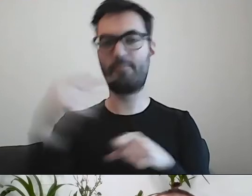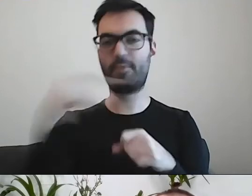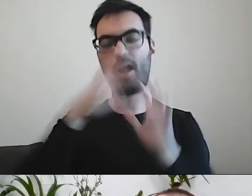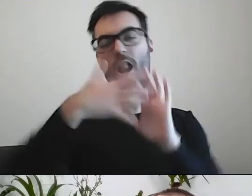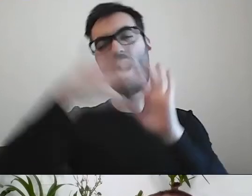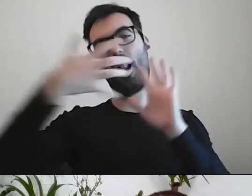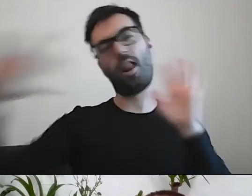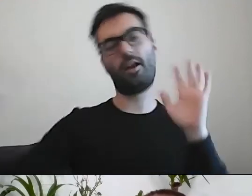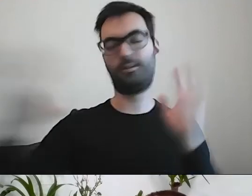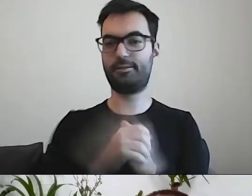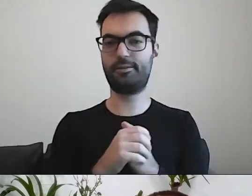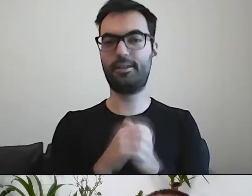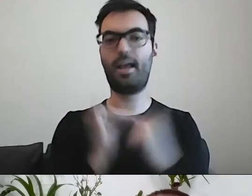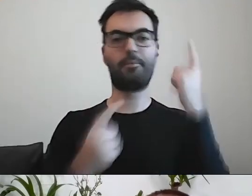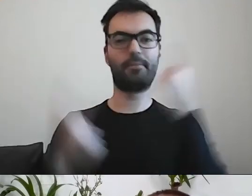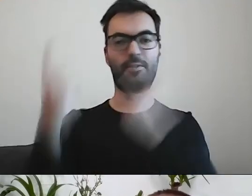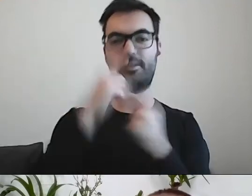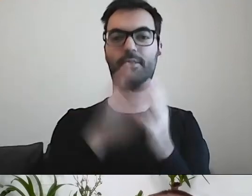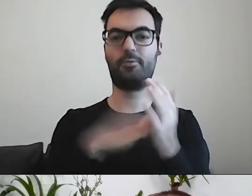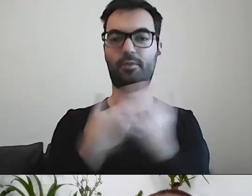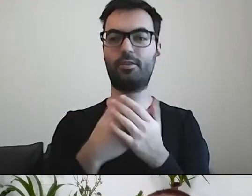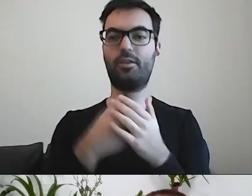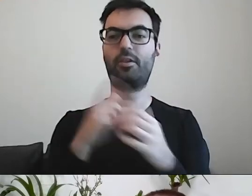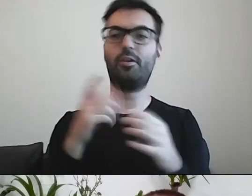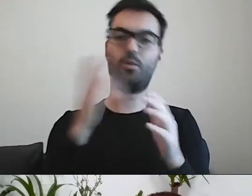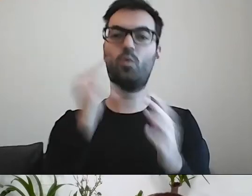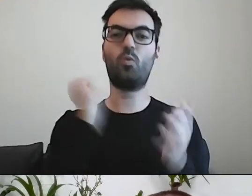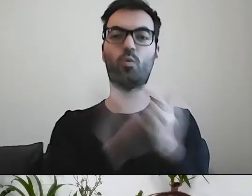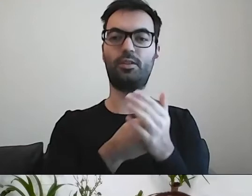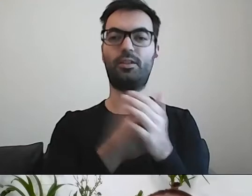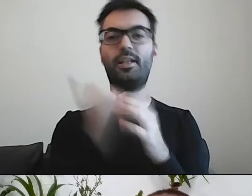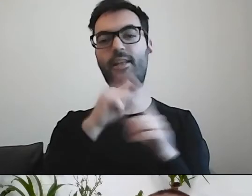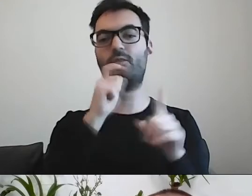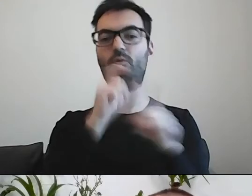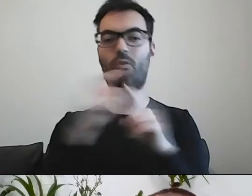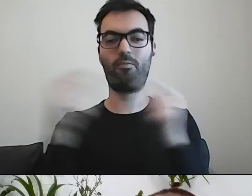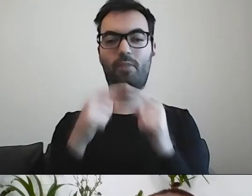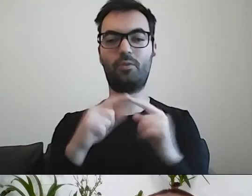Jak państwo myślą, jak napiszą zamiast „kupić”? Co oni zrobili za czynność?